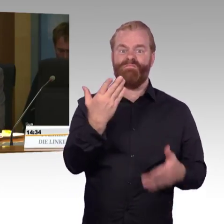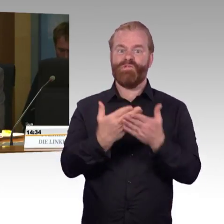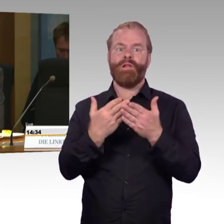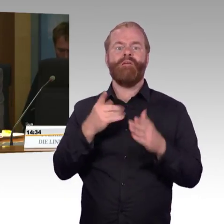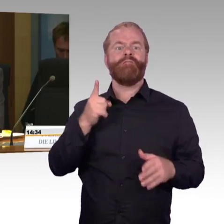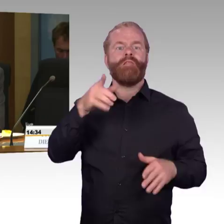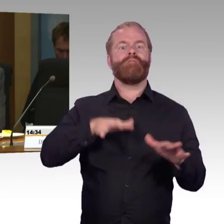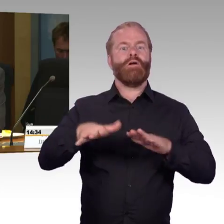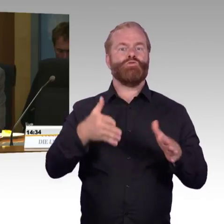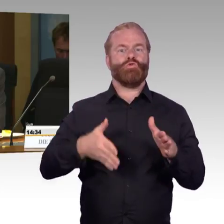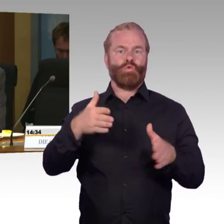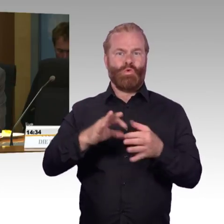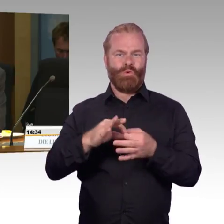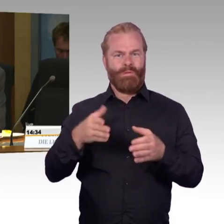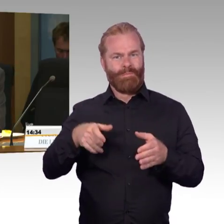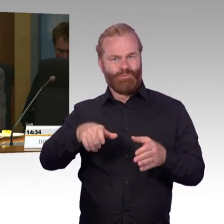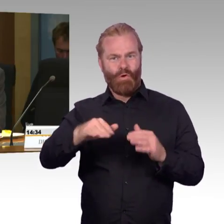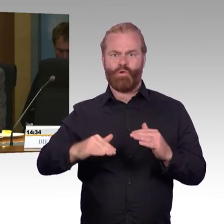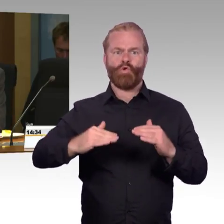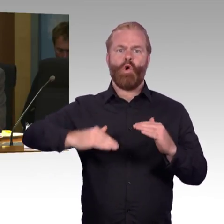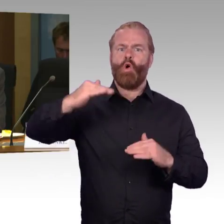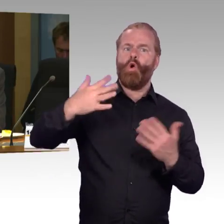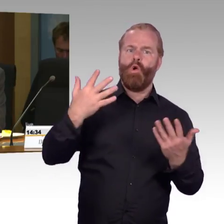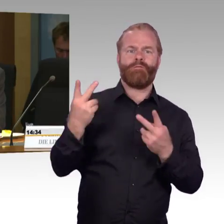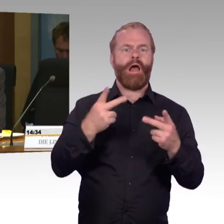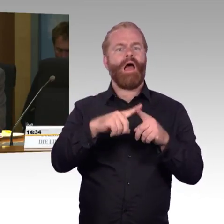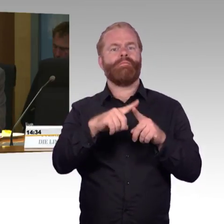Wie erklären Sie die Strategie der DB AG zu immer engeren